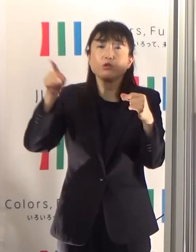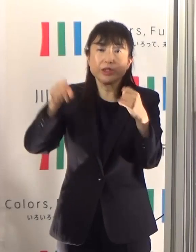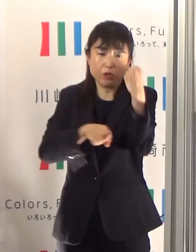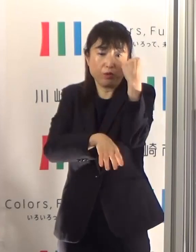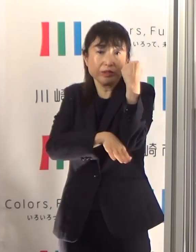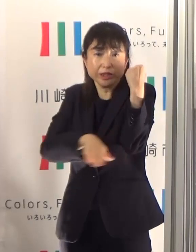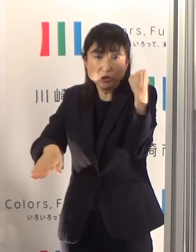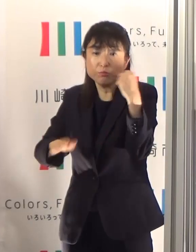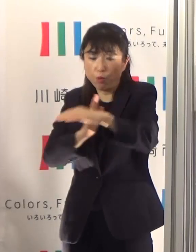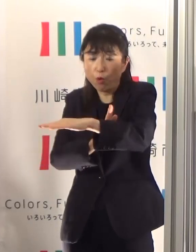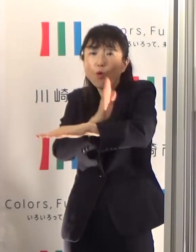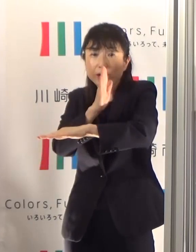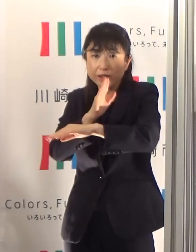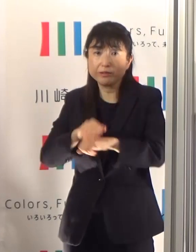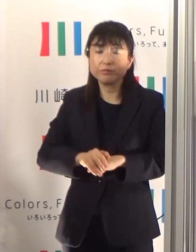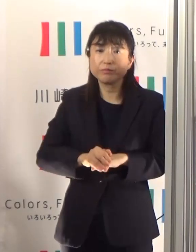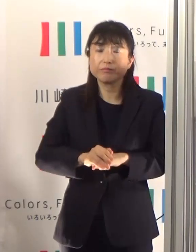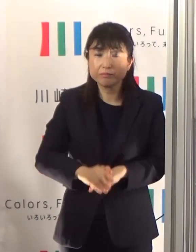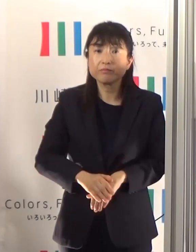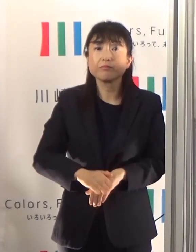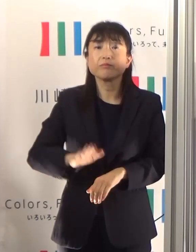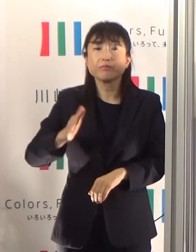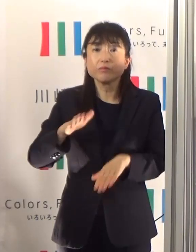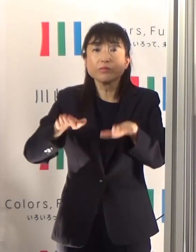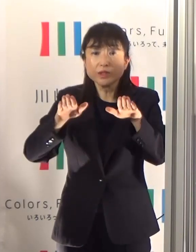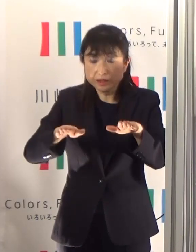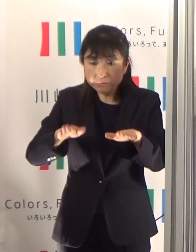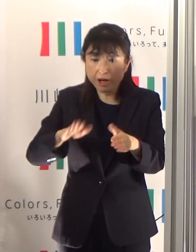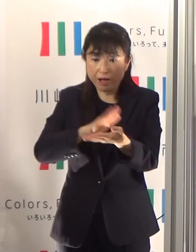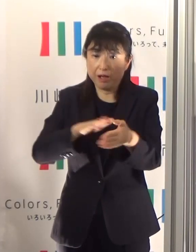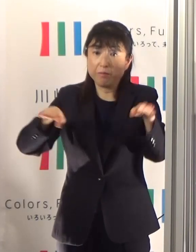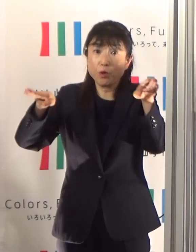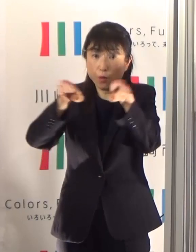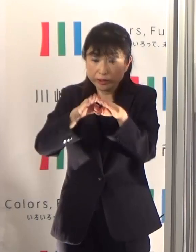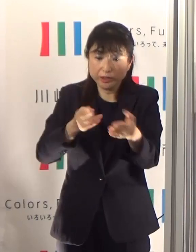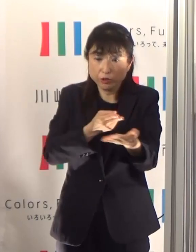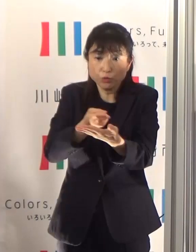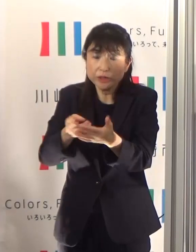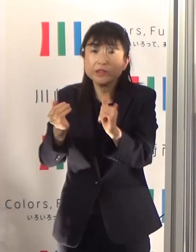市内医療機関における現在入院中の患者はほとんど軽症ですが、